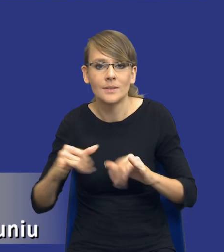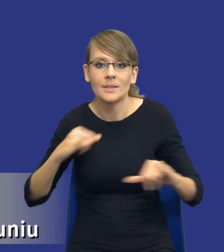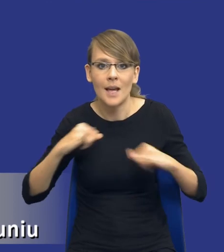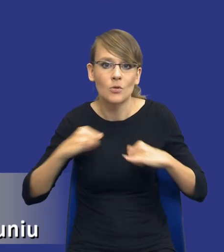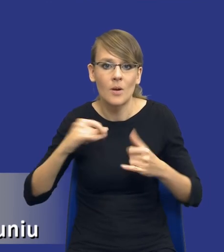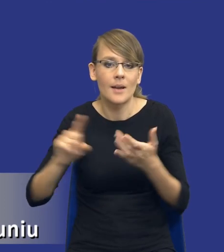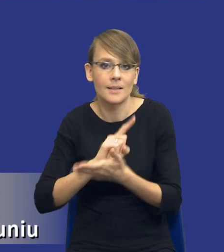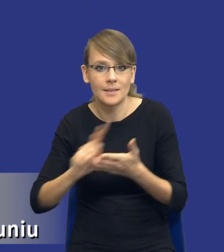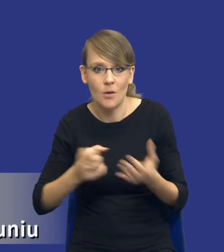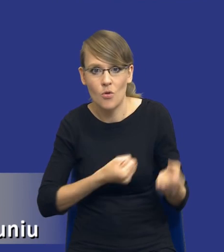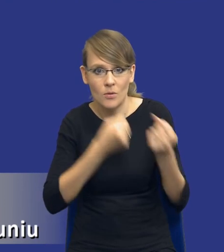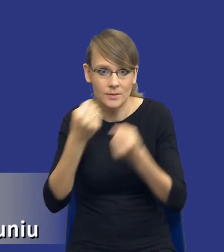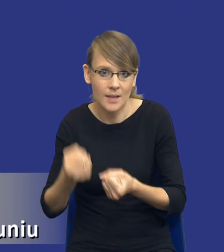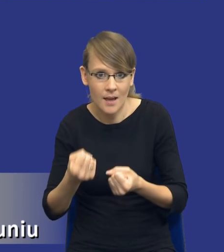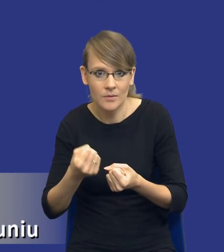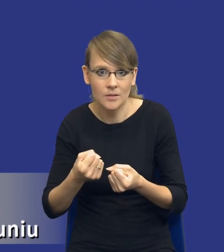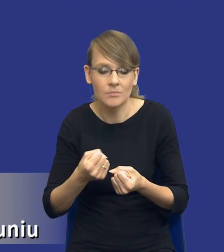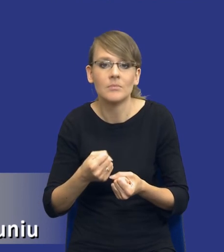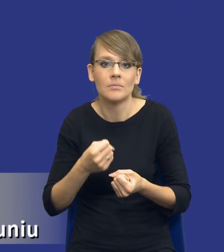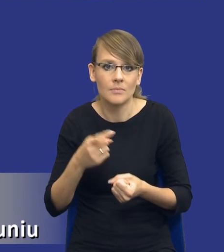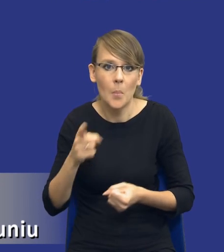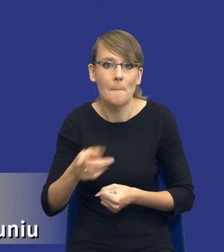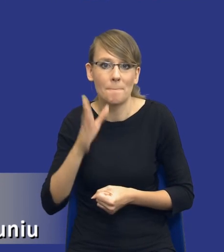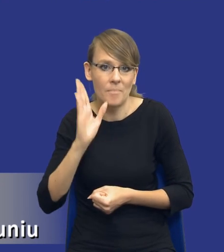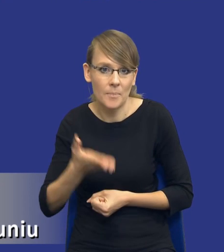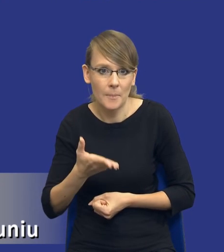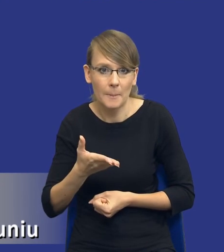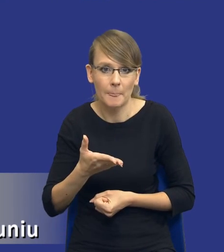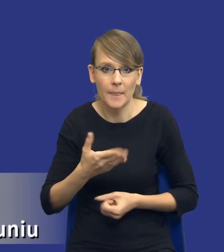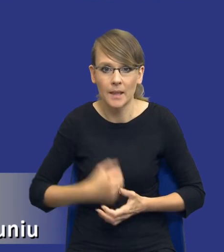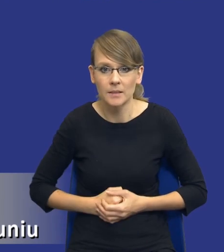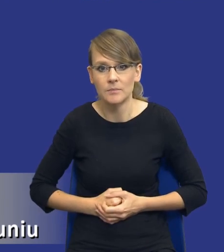dostawy ze względu na to, że będziemy mieli te